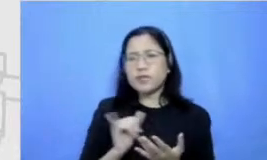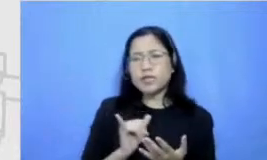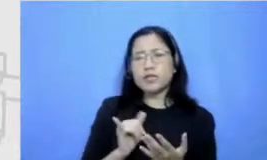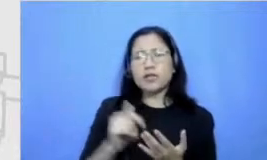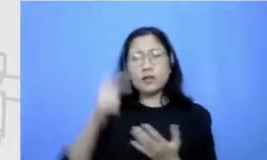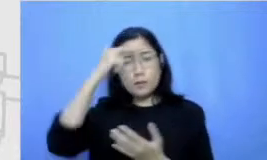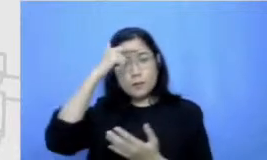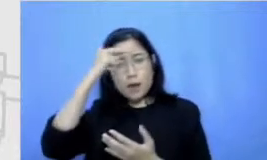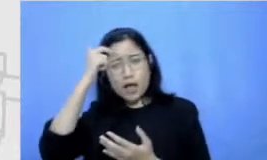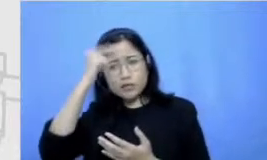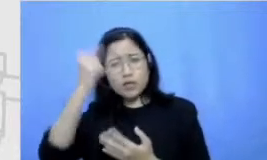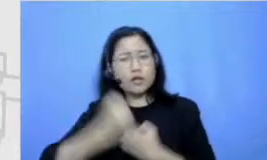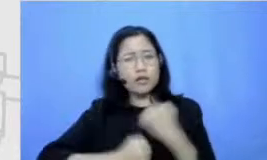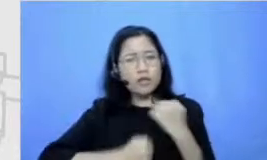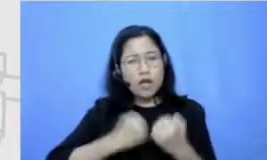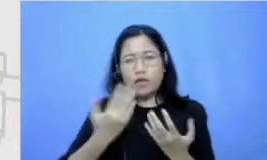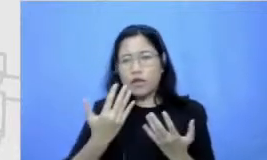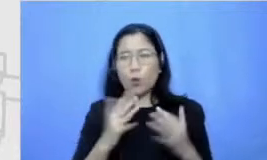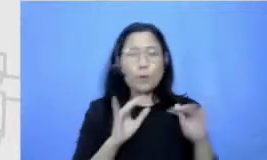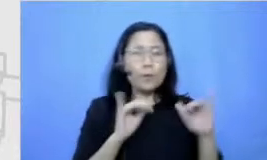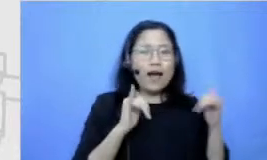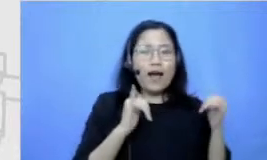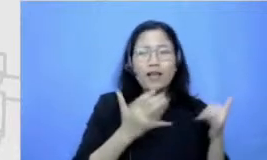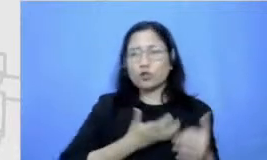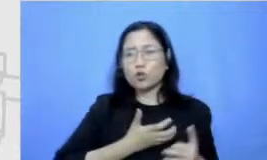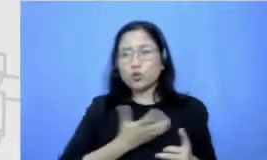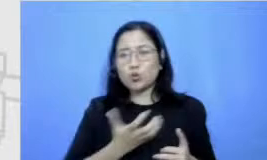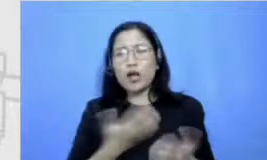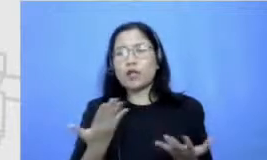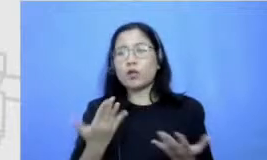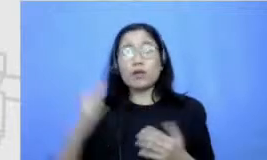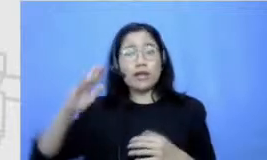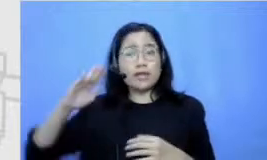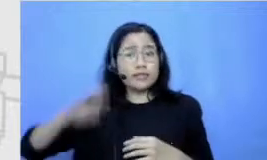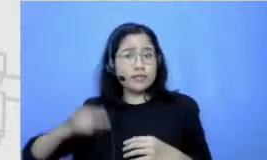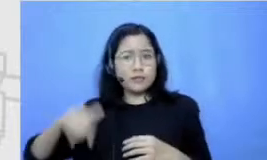lebih giat main Yang mananya memang selalu belajar dari dan sananya gitu desnuda aja